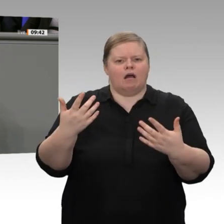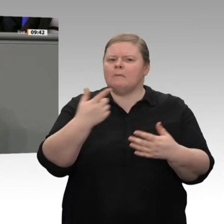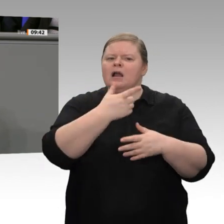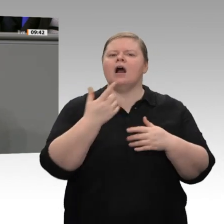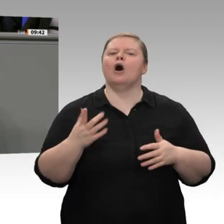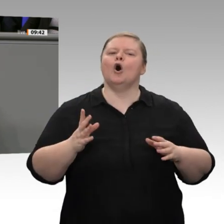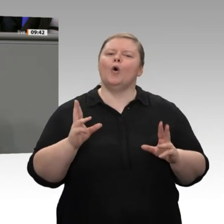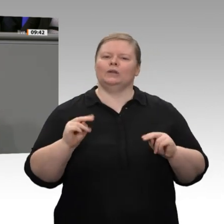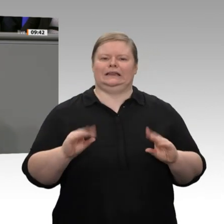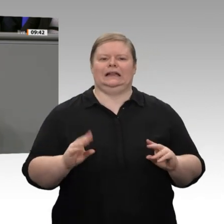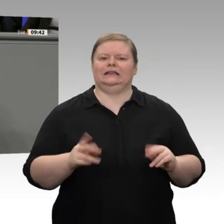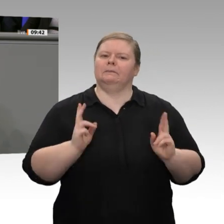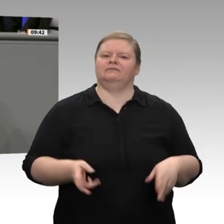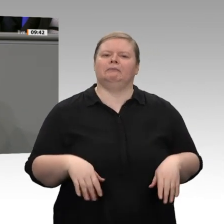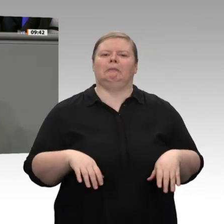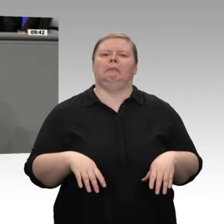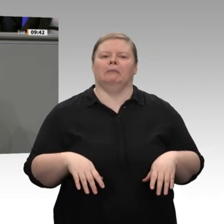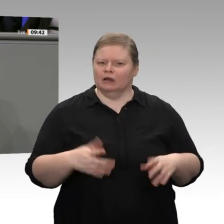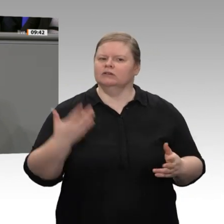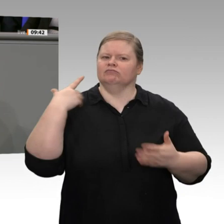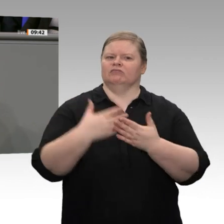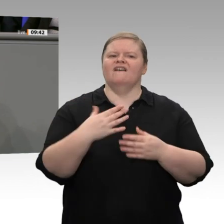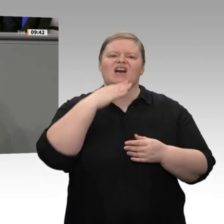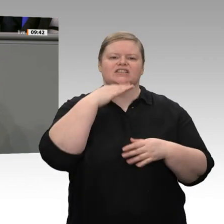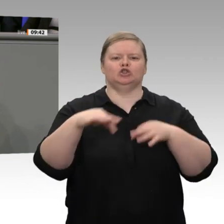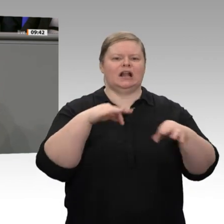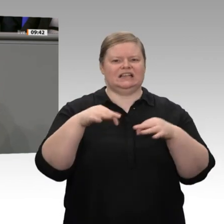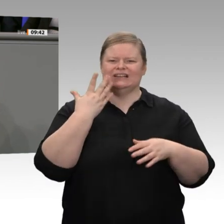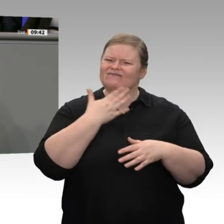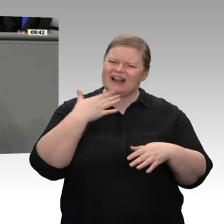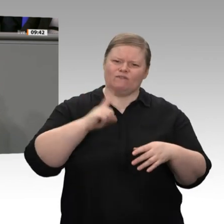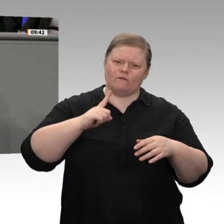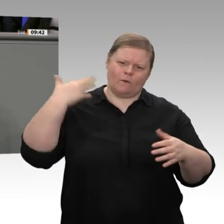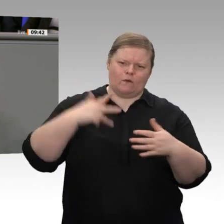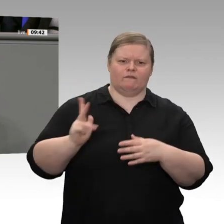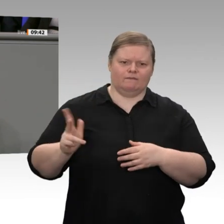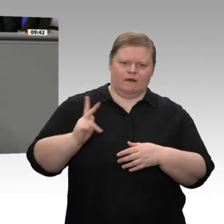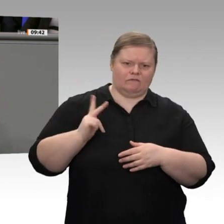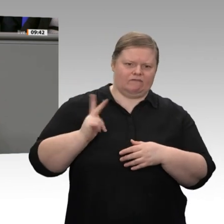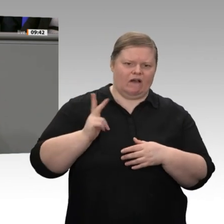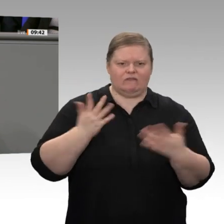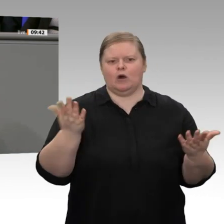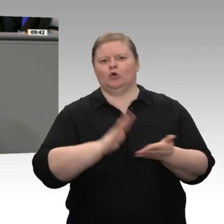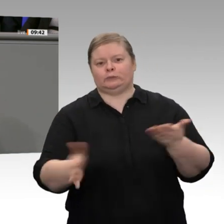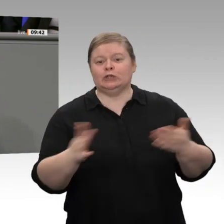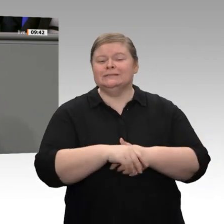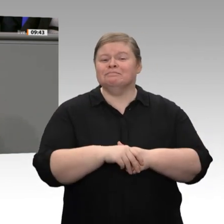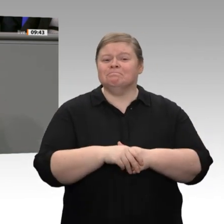Was ist zum Beispiel mit dem staatlichen Industriefonds, den Sie angekündigt haben? Was passiert da?